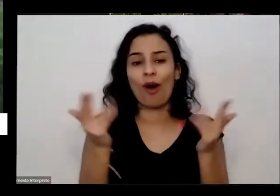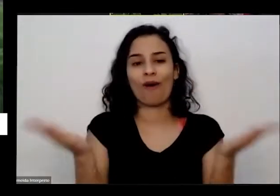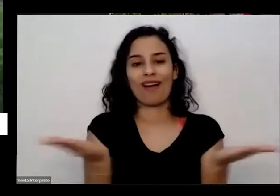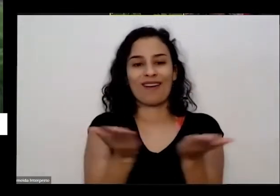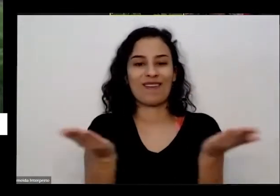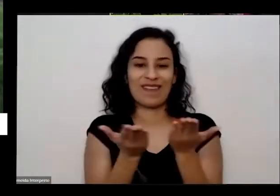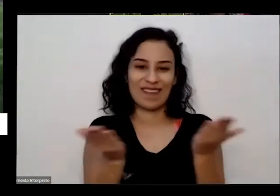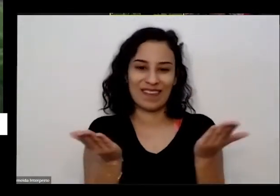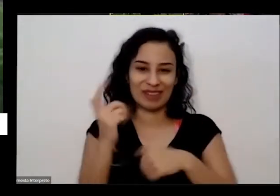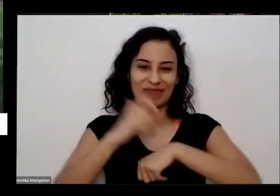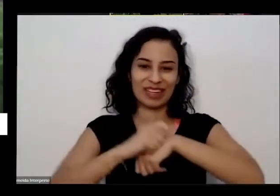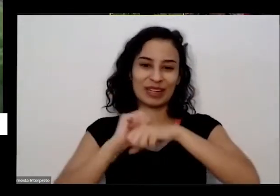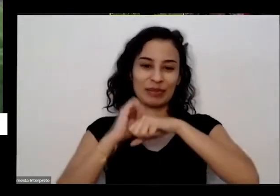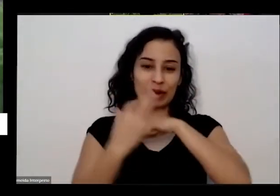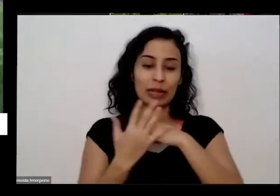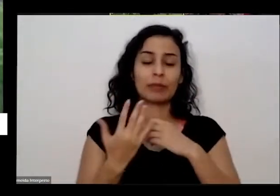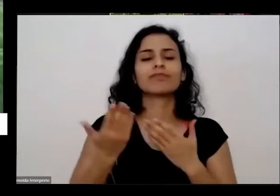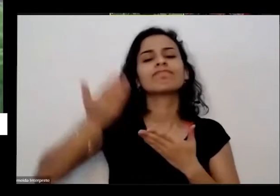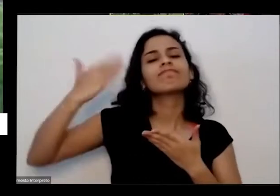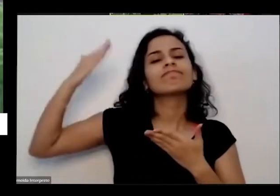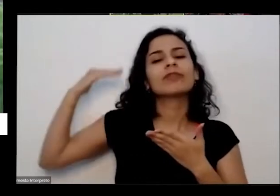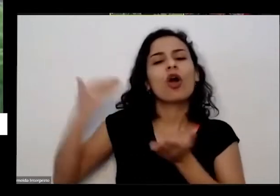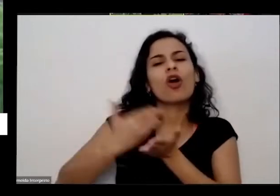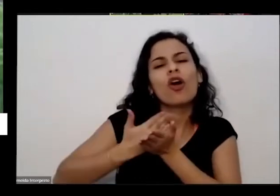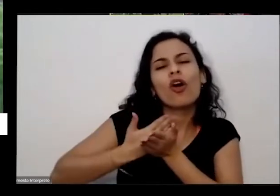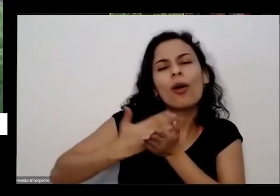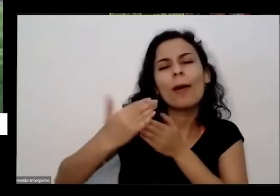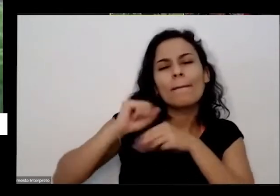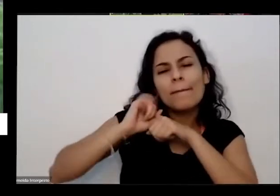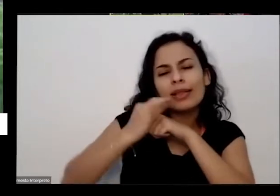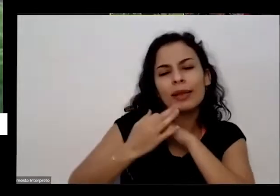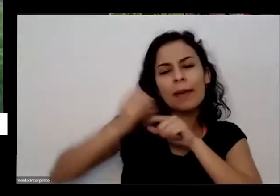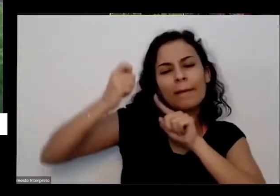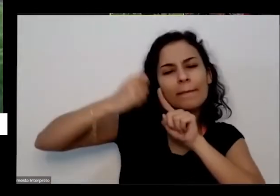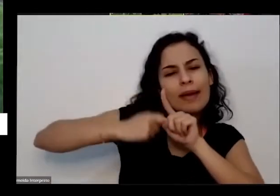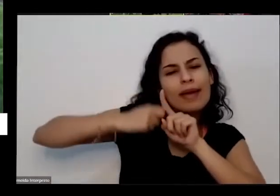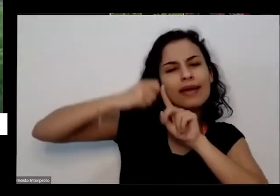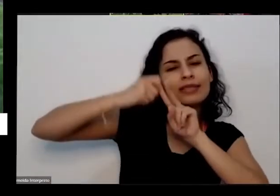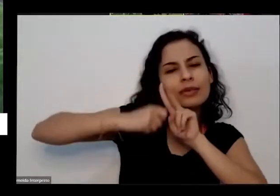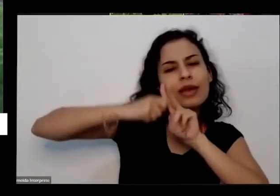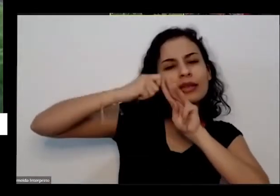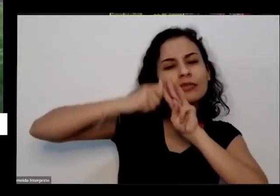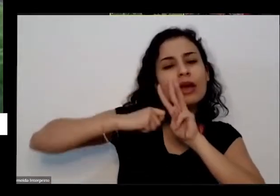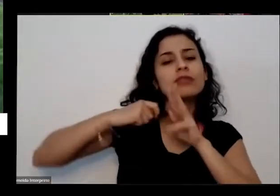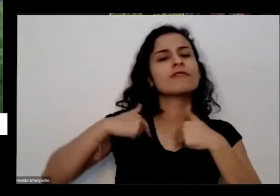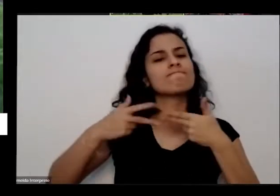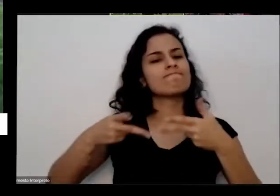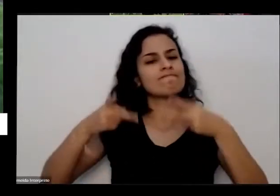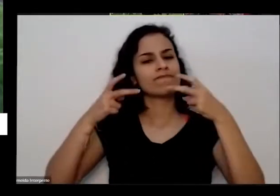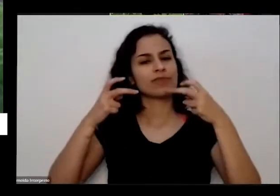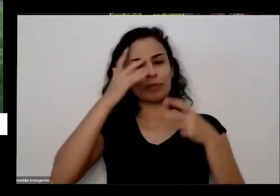no início da pandemia É nos primeiros meses eu percebi assim muita gente sem ter o que fazer e